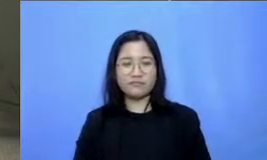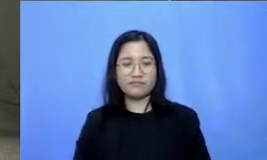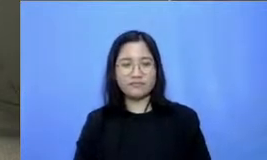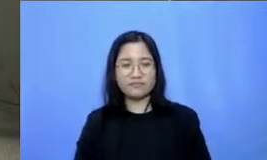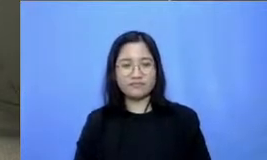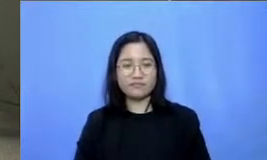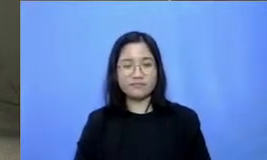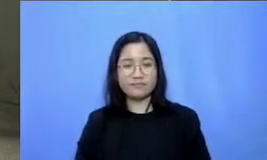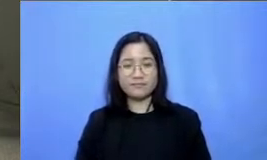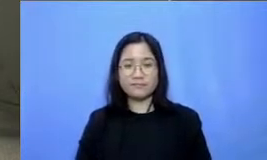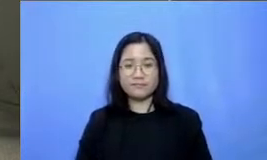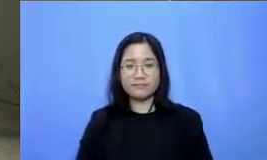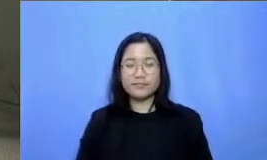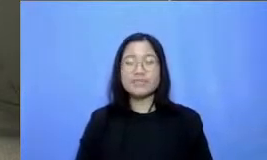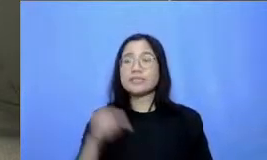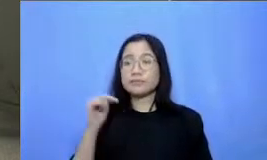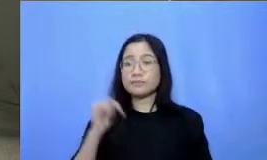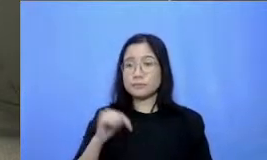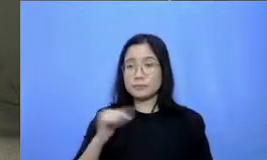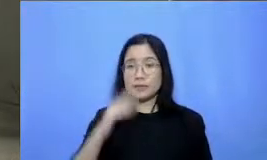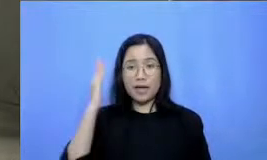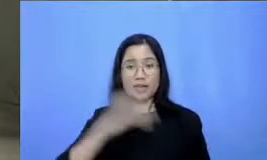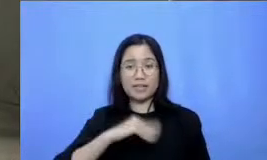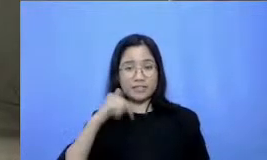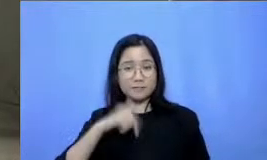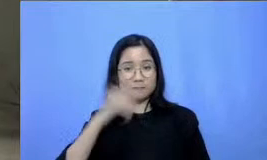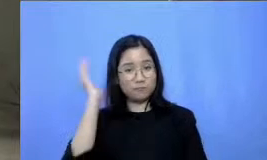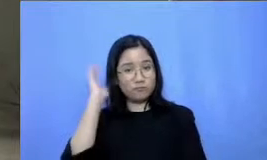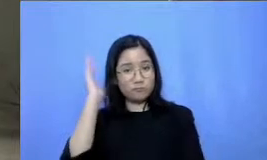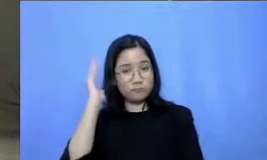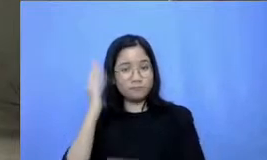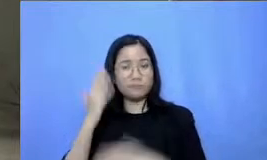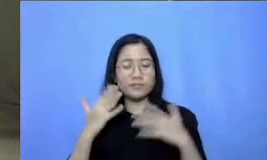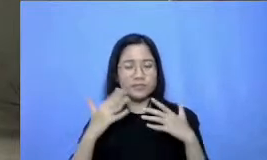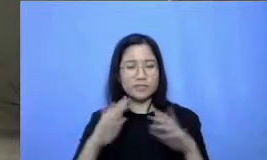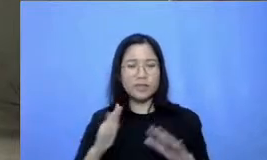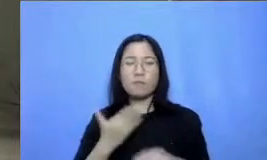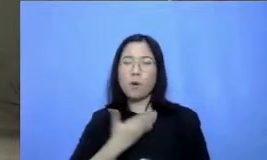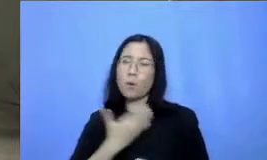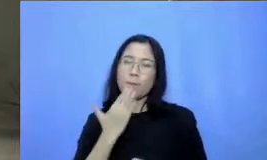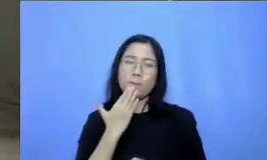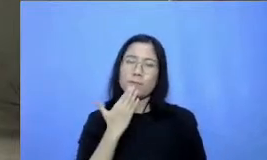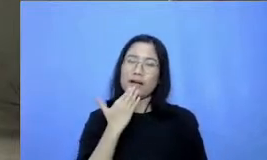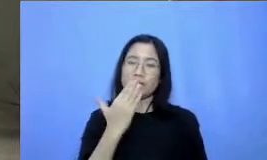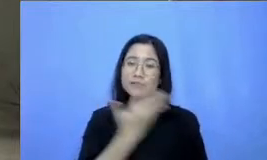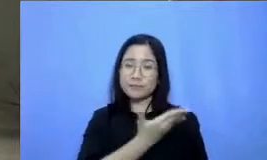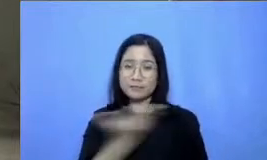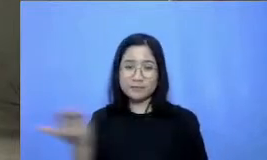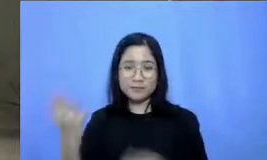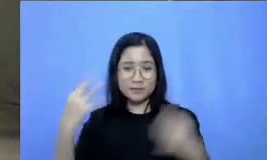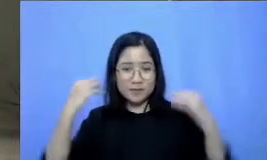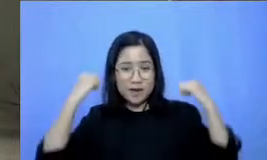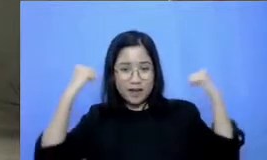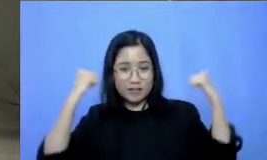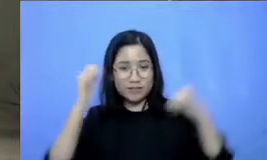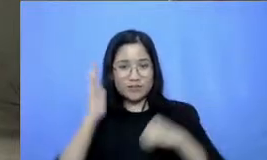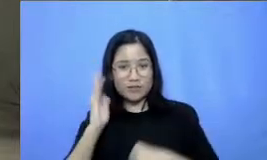menyudahi pelajaran hari ini sekali lagi terima kasih atas semangat Bapak dan Ibu ikut belajar